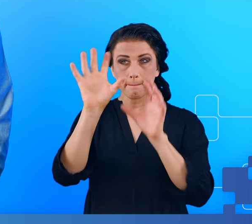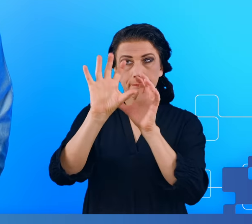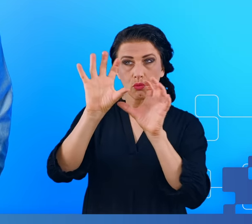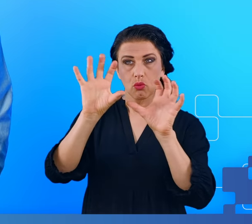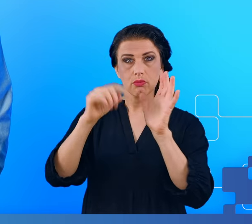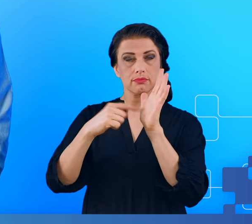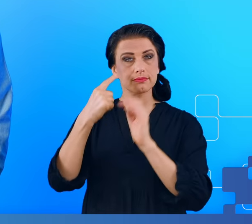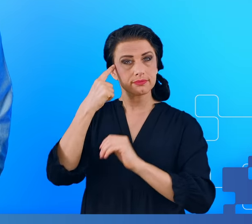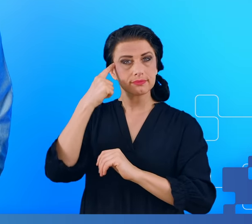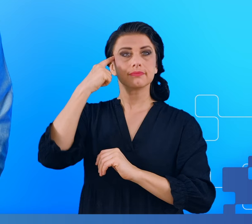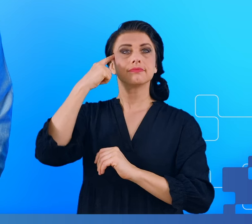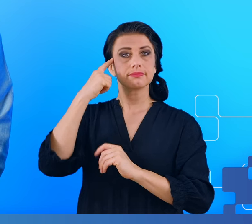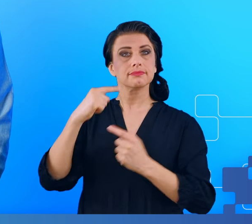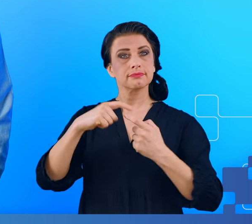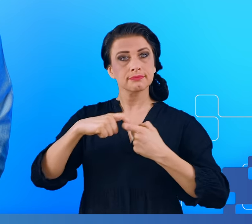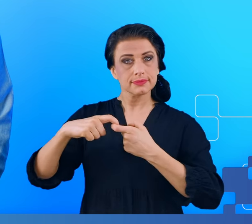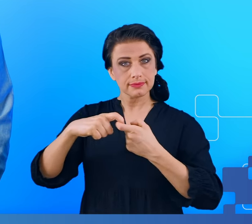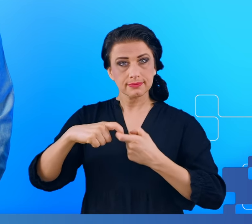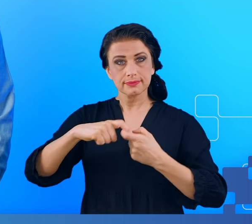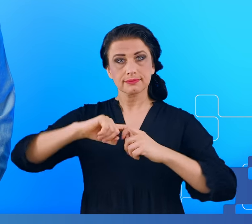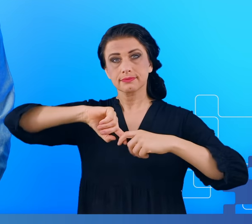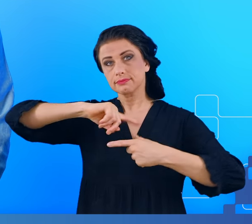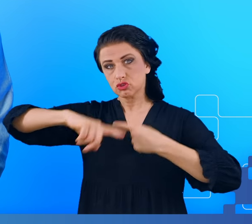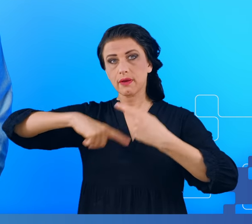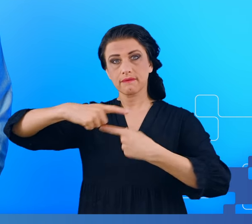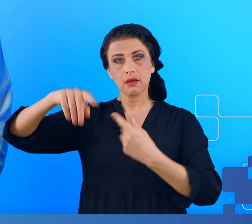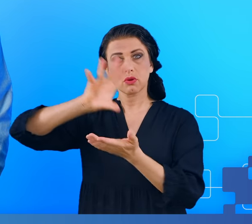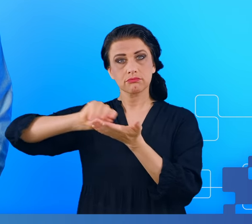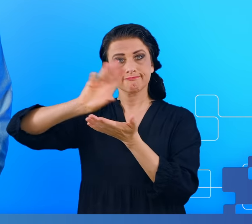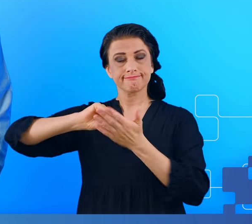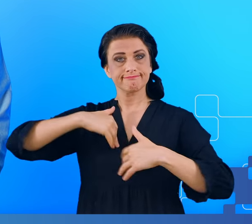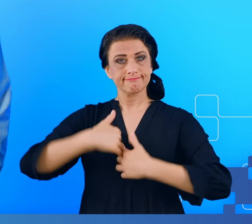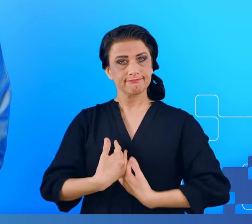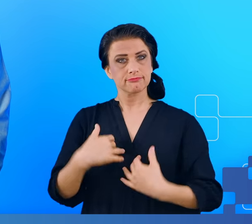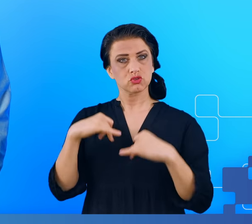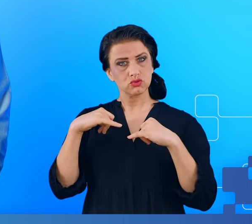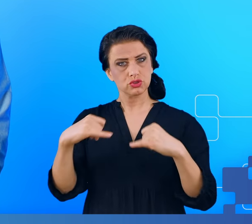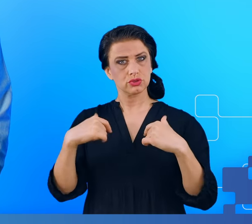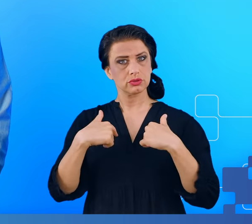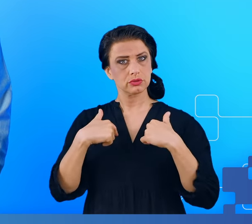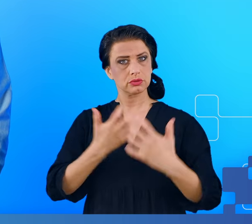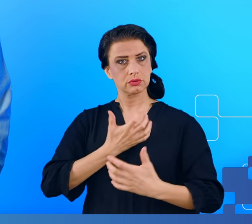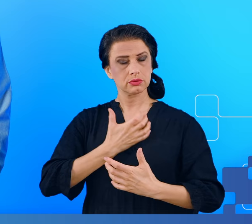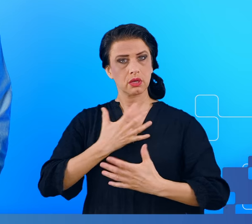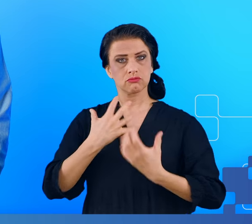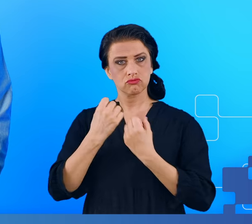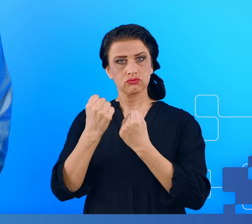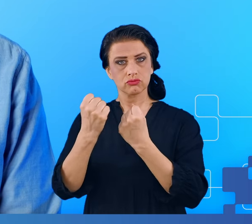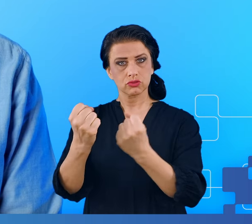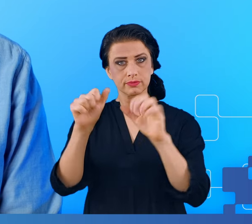przypomina, czyli zespołu przewlekłego zmęczenia, to było silne uczucie zmęczenia, które utrzymywało się przez 6 miesięcy, problemy